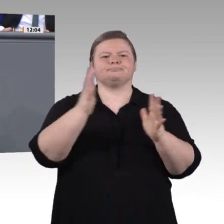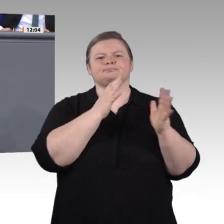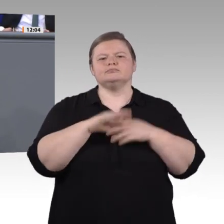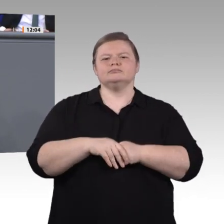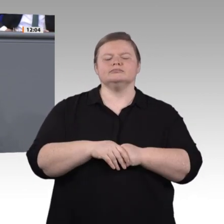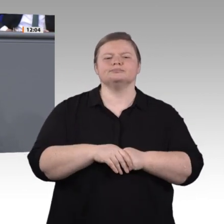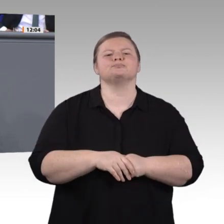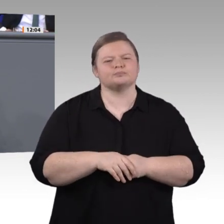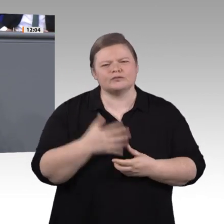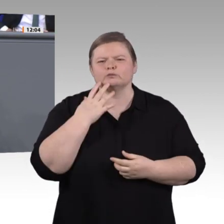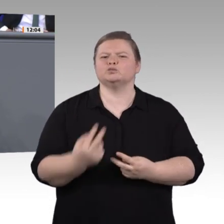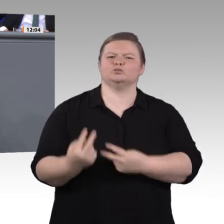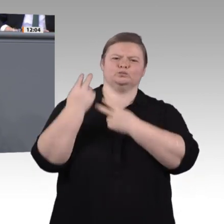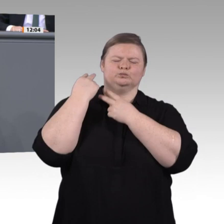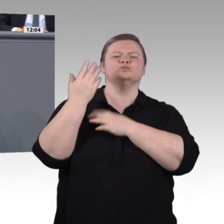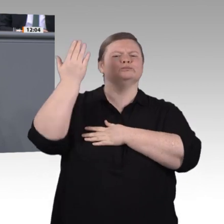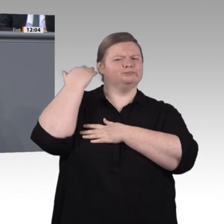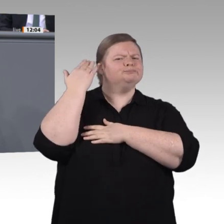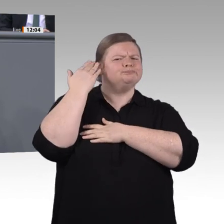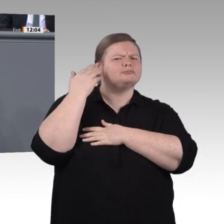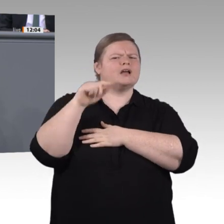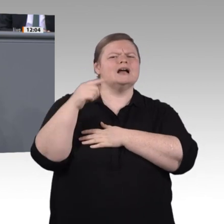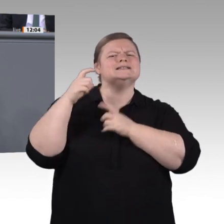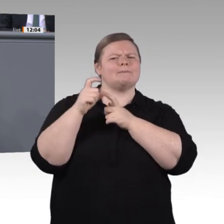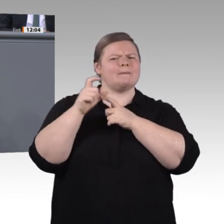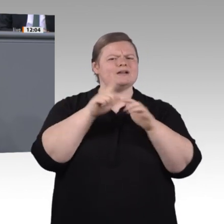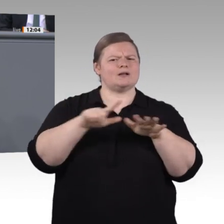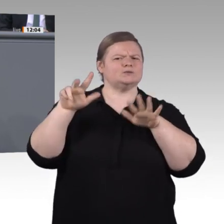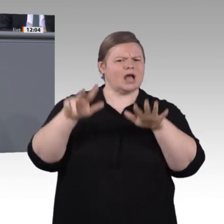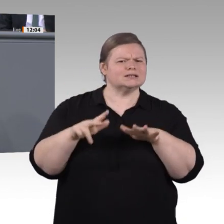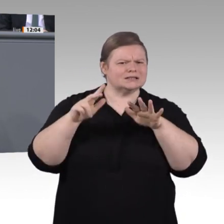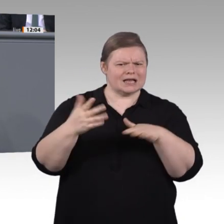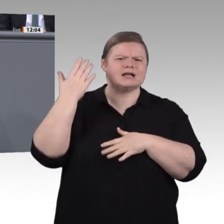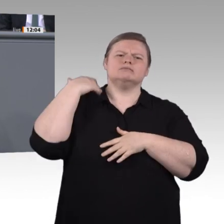Digitalisierung verändert die Welt, die Gesellschaft sowie Arbeit und Ausbildung.